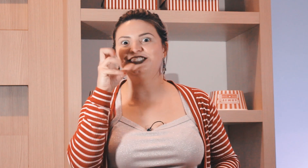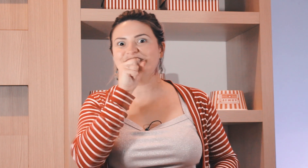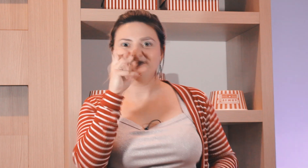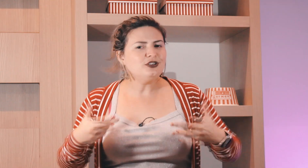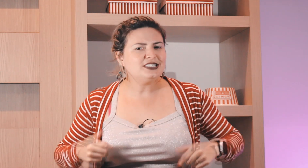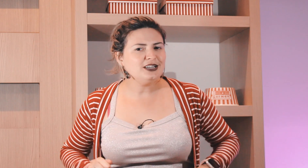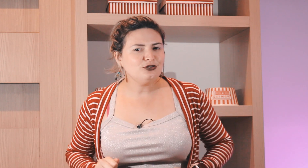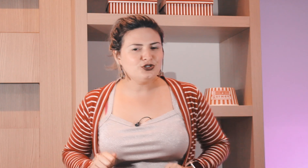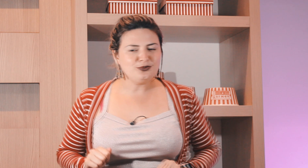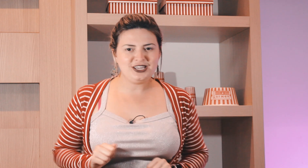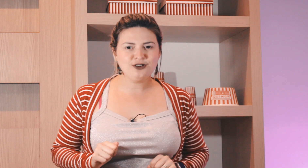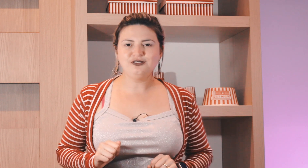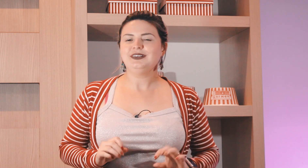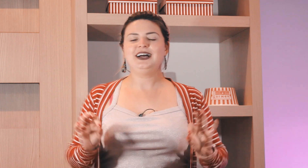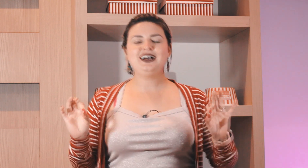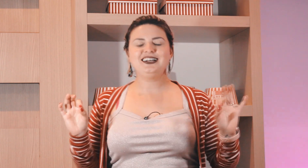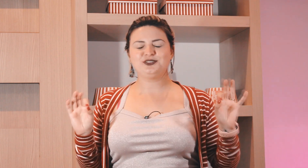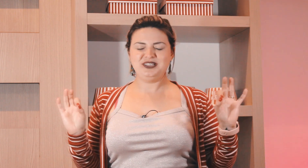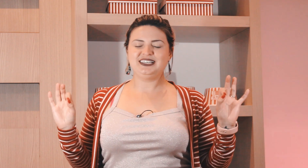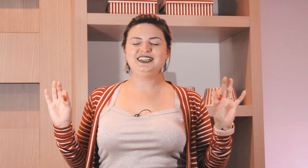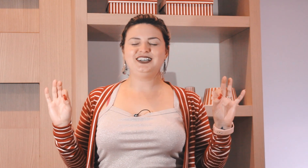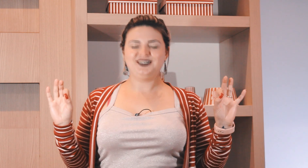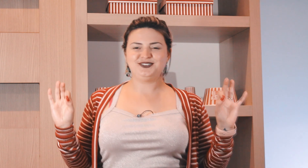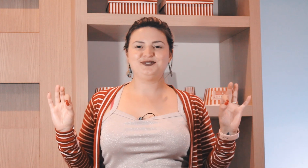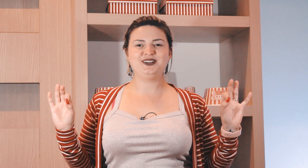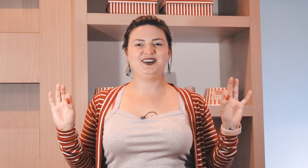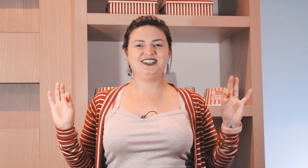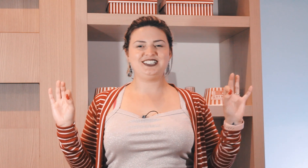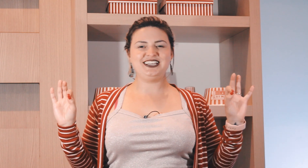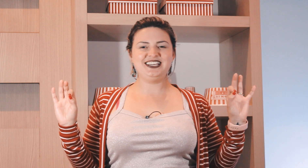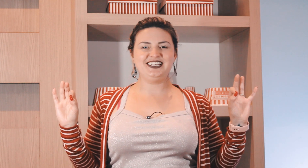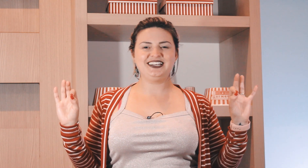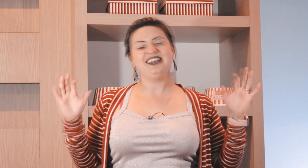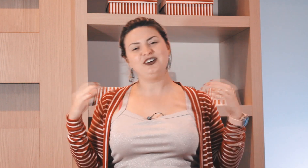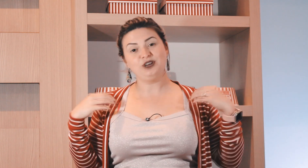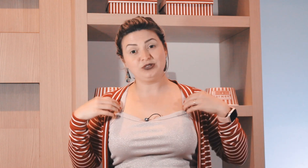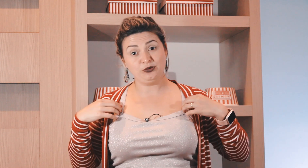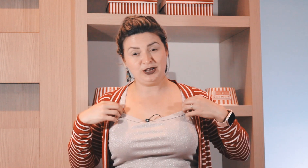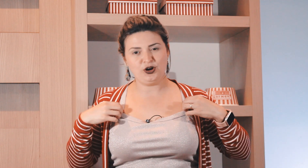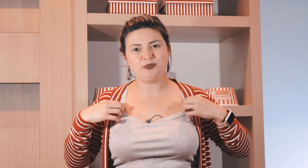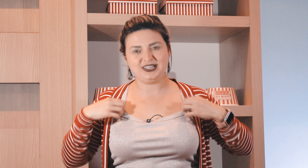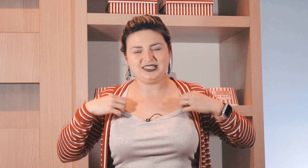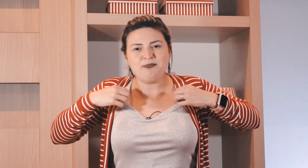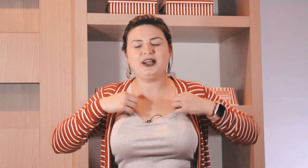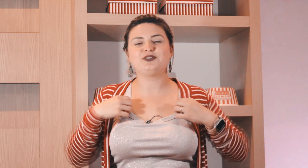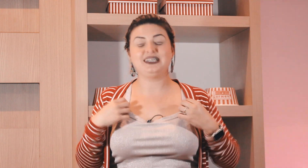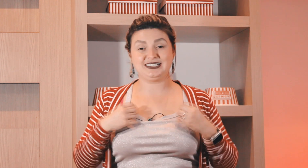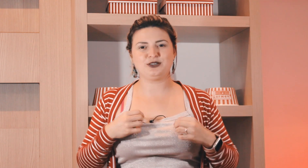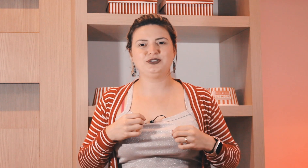de laranja. E o sinal de domingo? há domingão o melhor dia, não tão melhor porque está perto lá